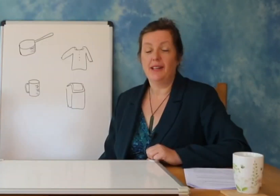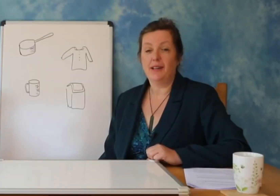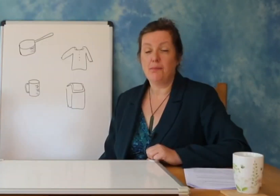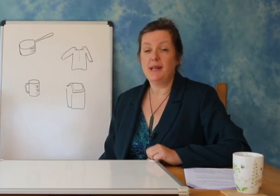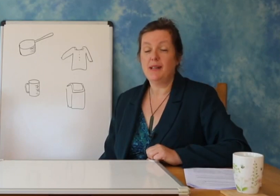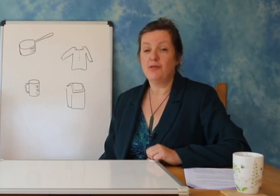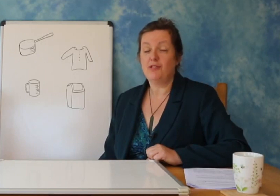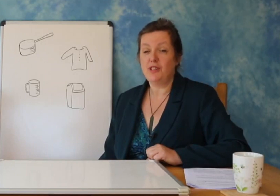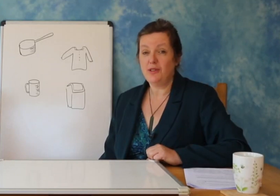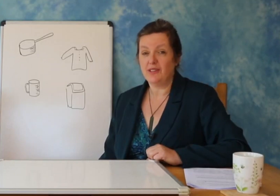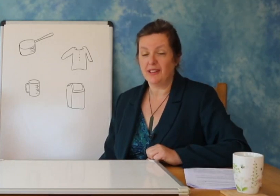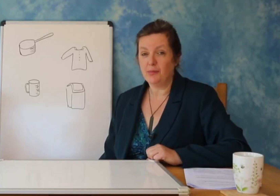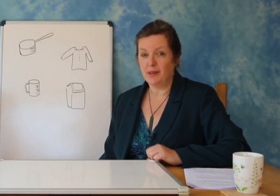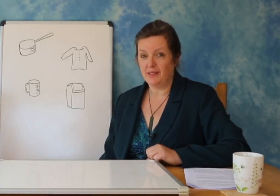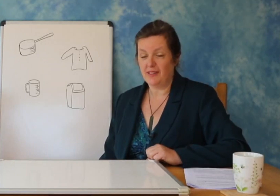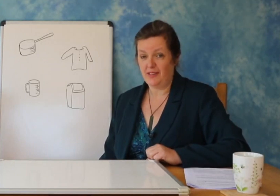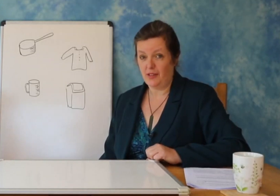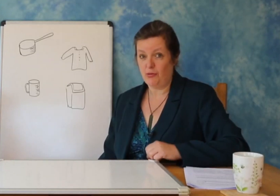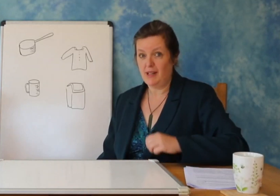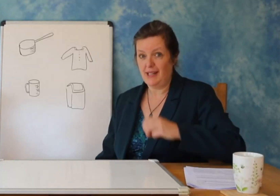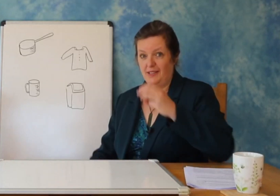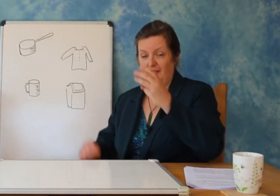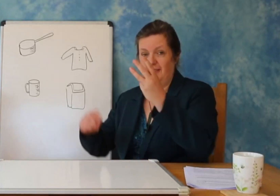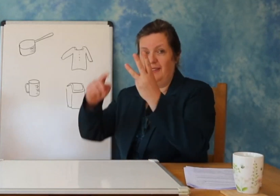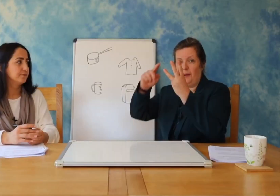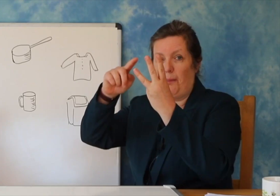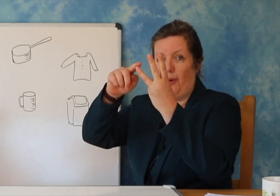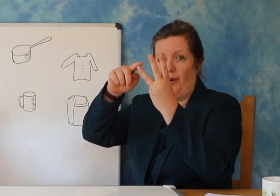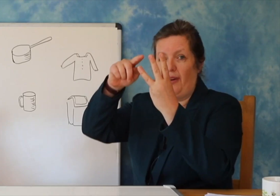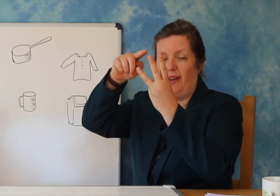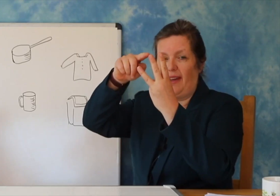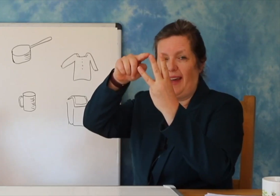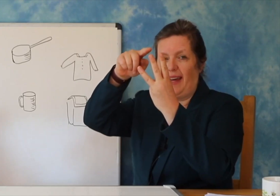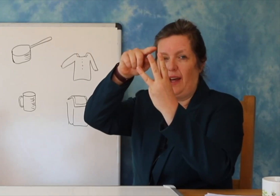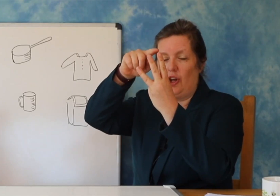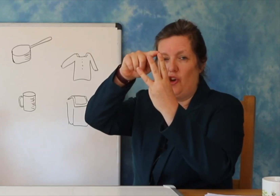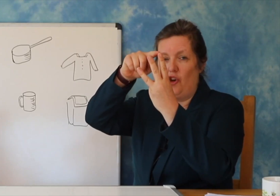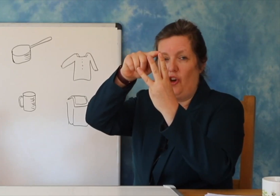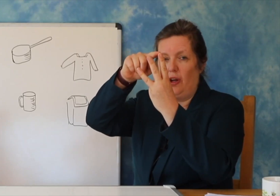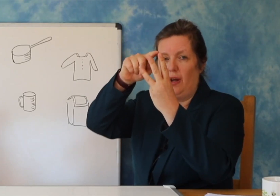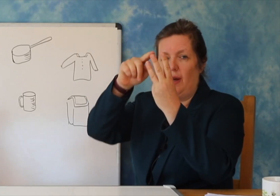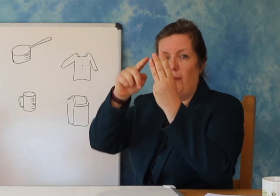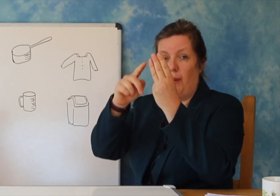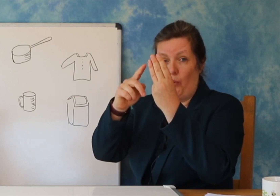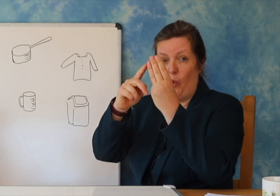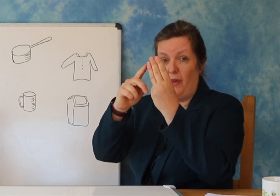Jos: Pra, këto fjalë kanë 1 rrokje dhe tre shkronja.